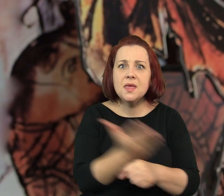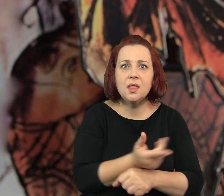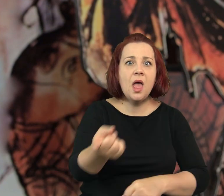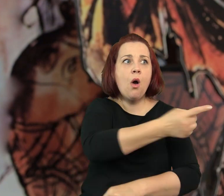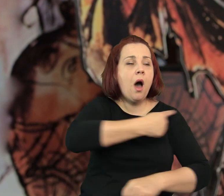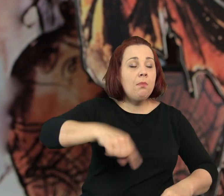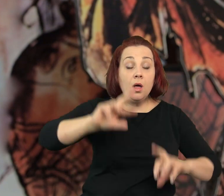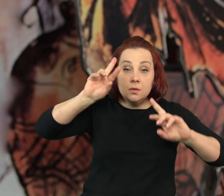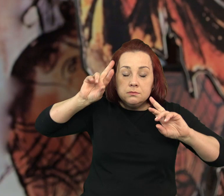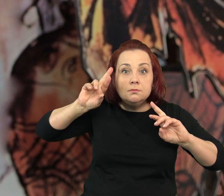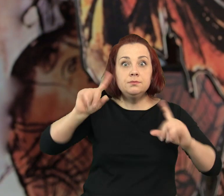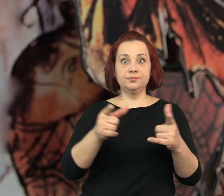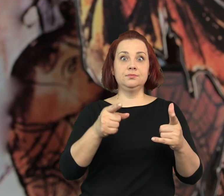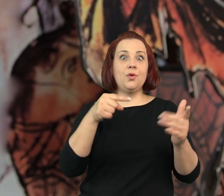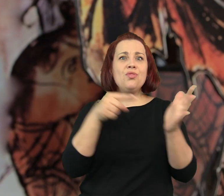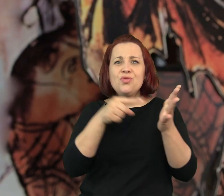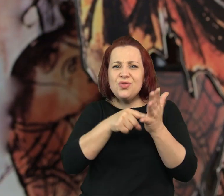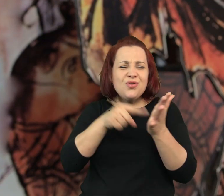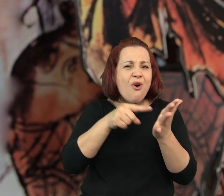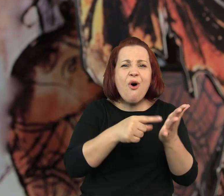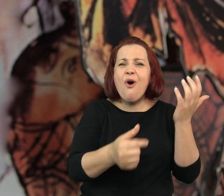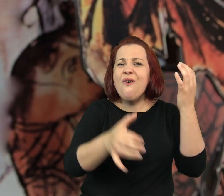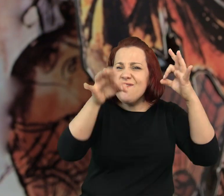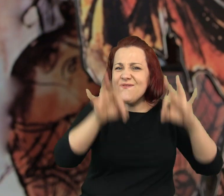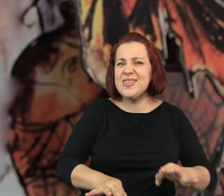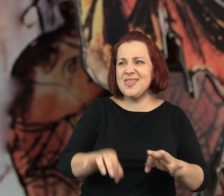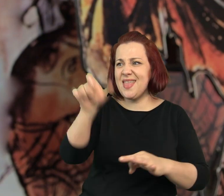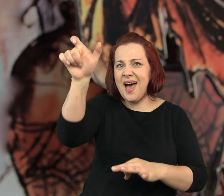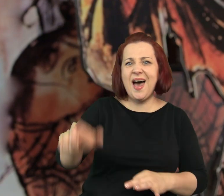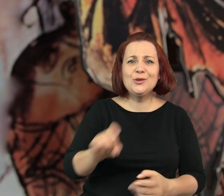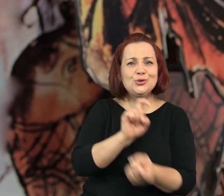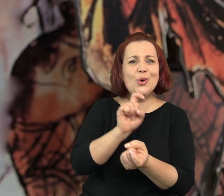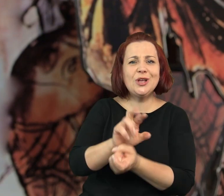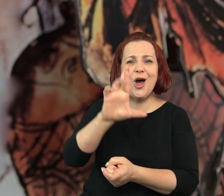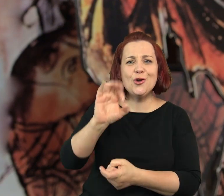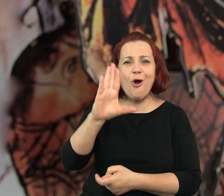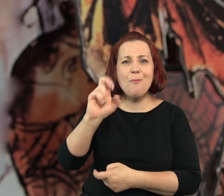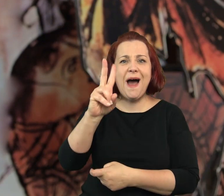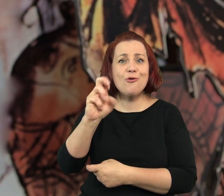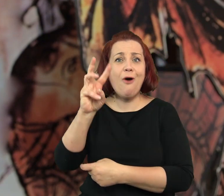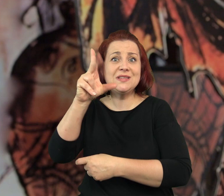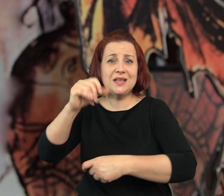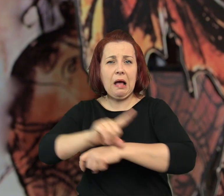Musiało minąć dużo, dużo czasu zanim zorientowaliśmy się, że wszystko to sprawka Robakowskiej,